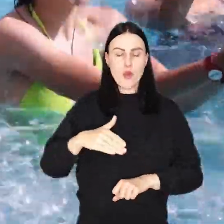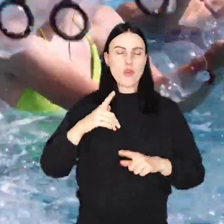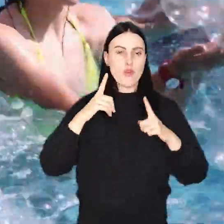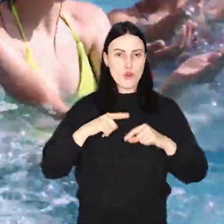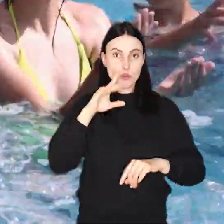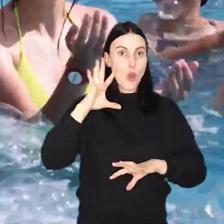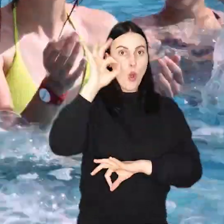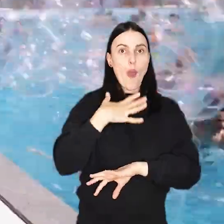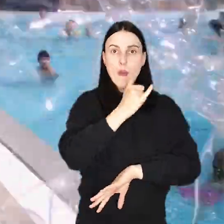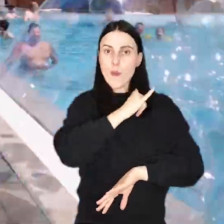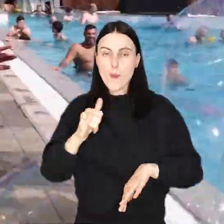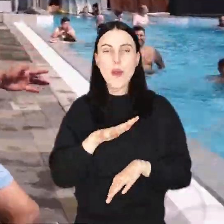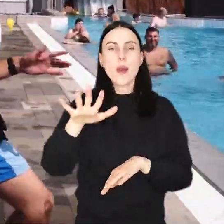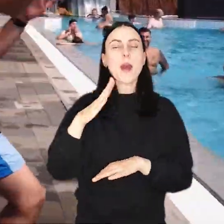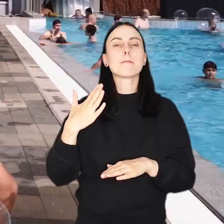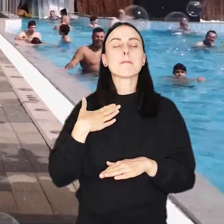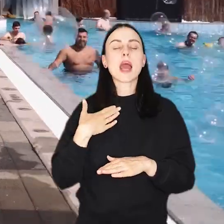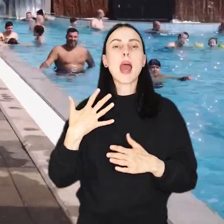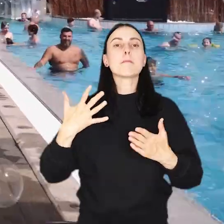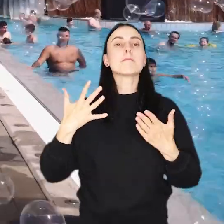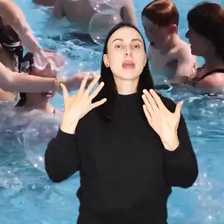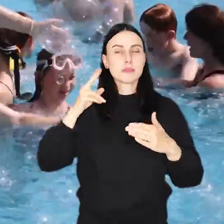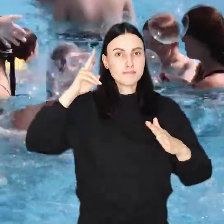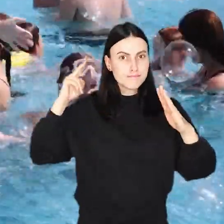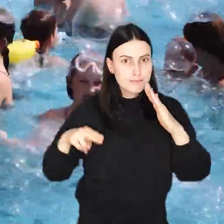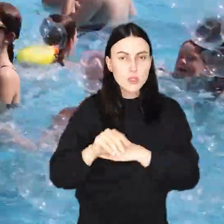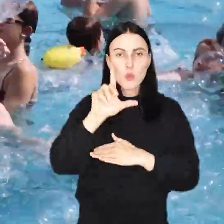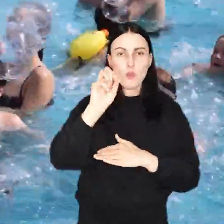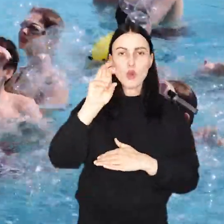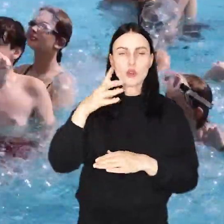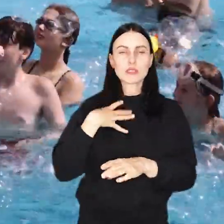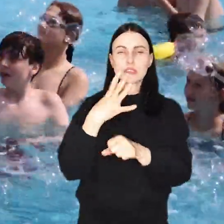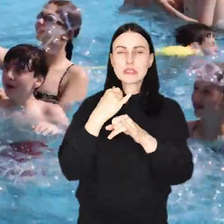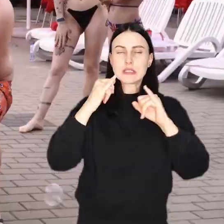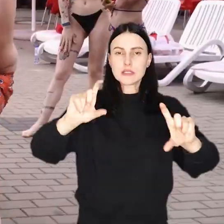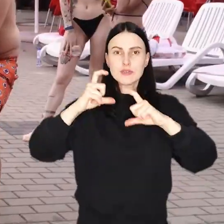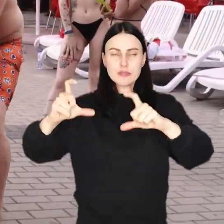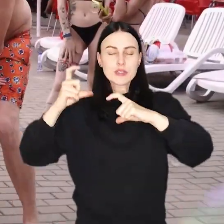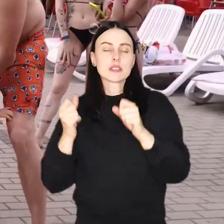Z okazji jubileuszu na terenie parku wodnego przy Borowskiej przygotowano 40 różnych atrakcji.